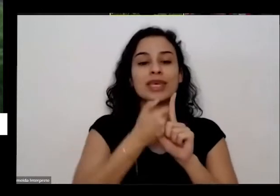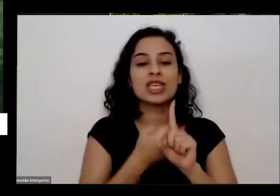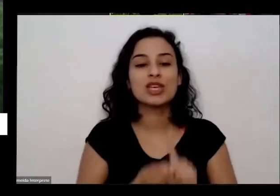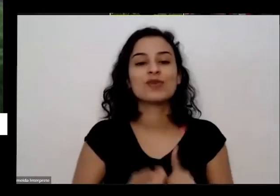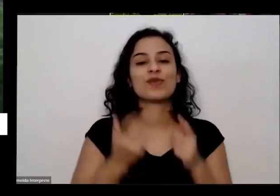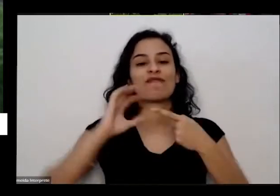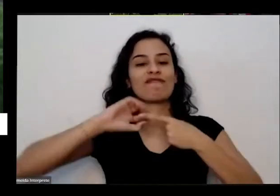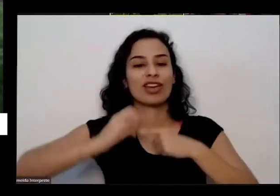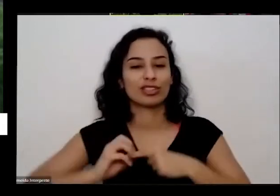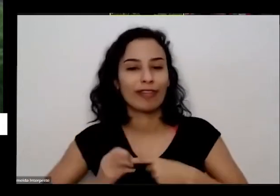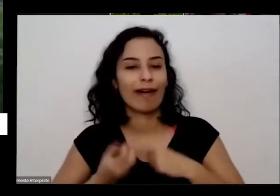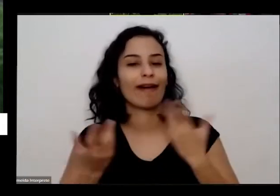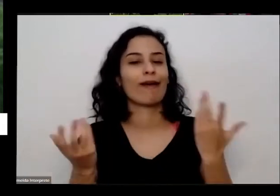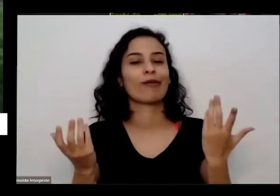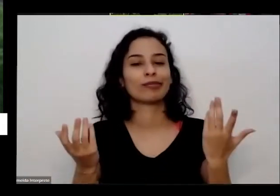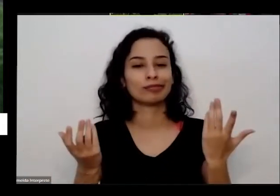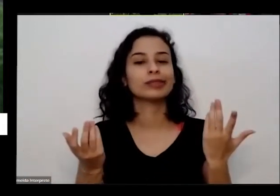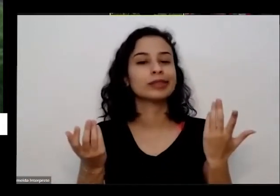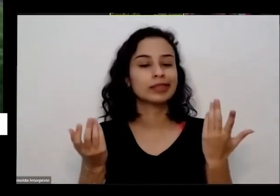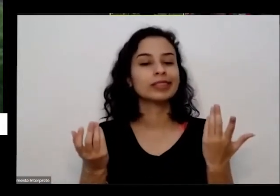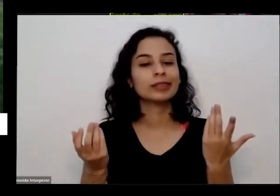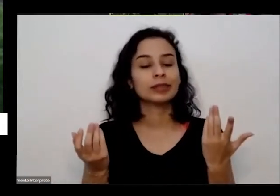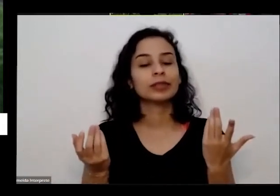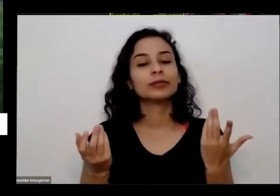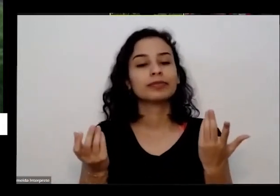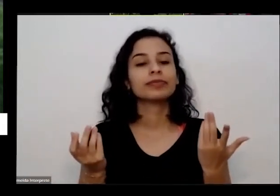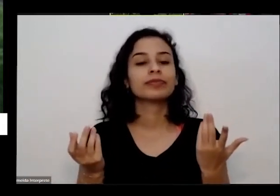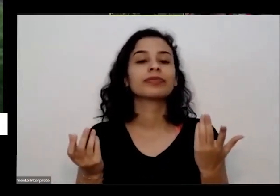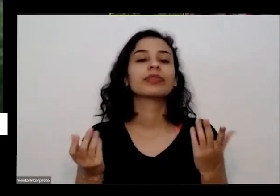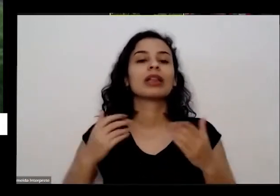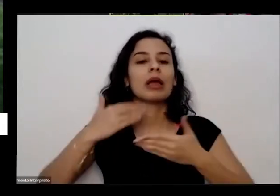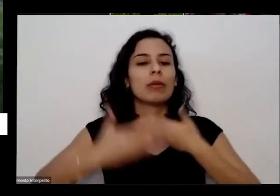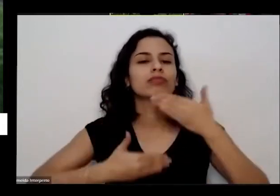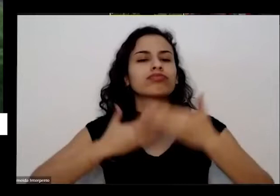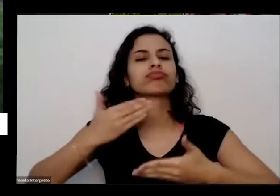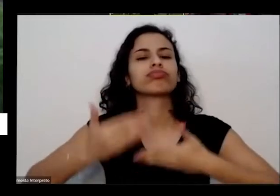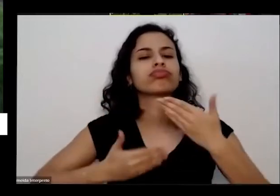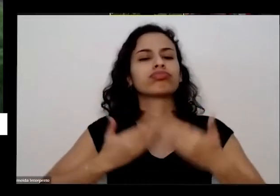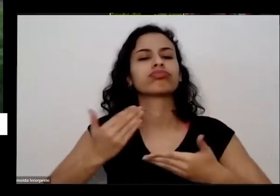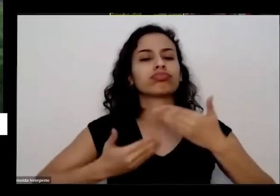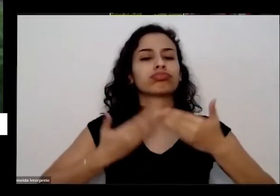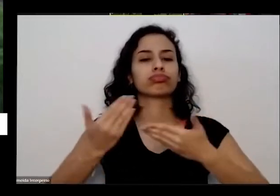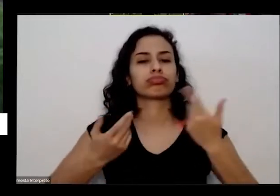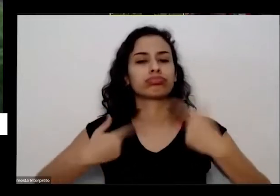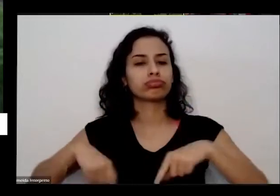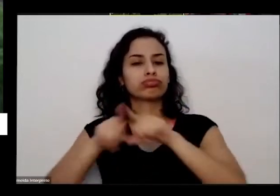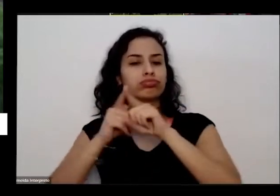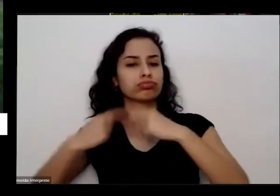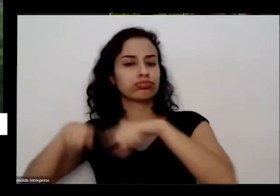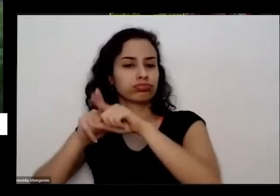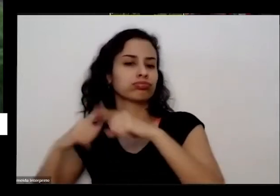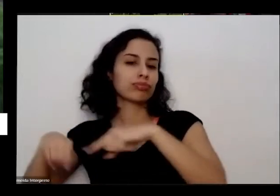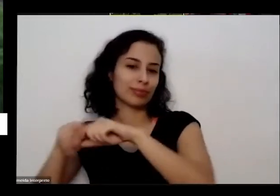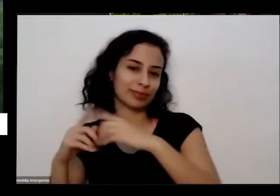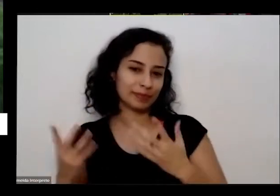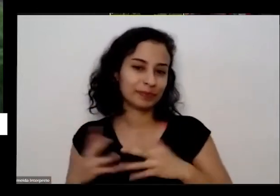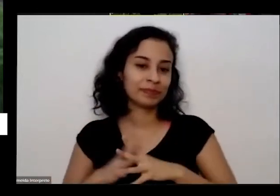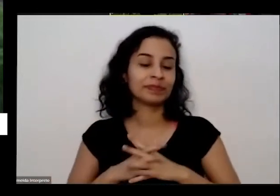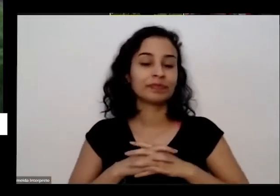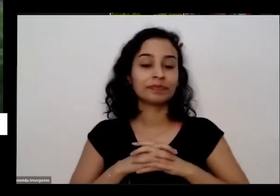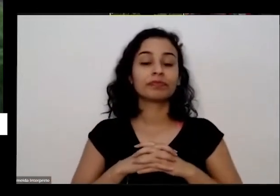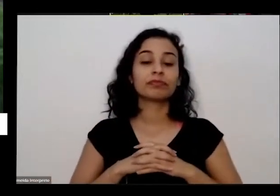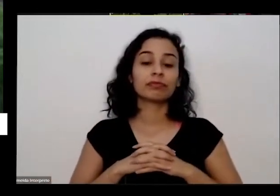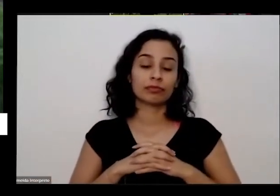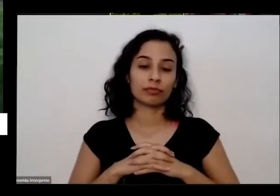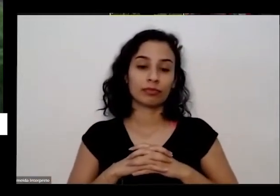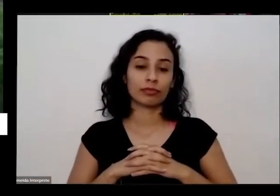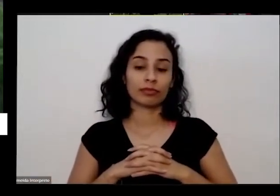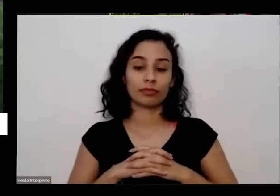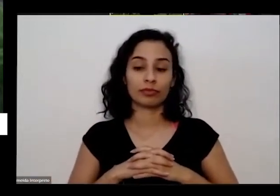Também depois de todas as casas porque eu passei e episódios e agora volta dando é que falta para